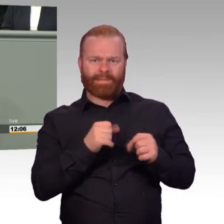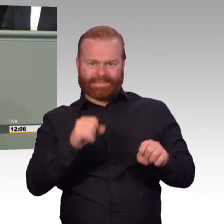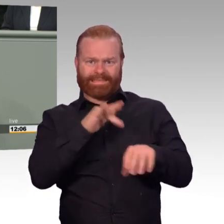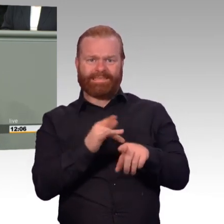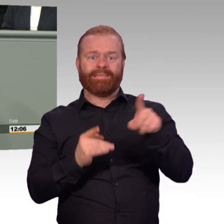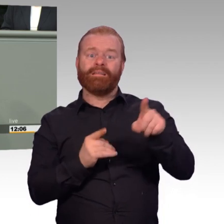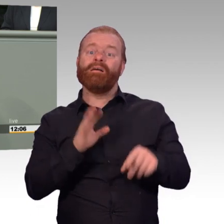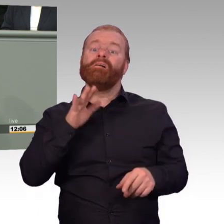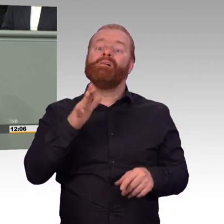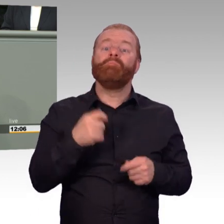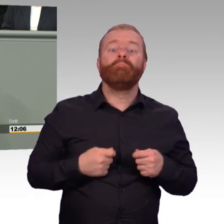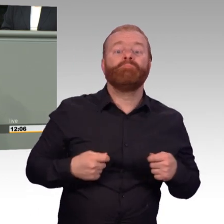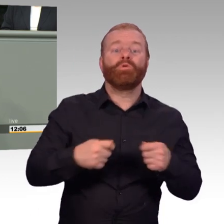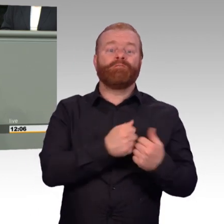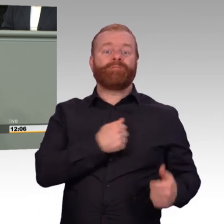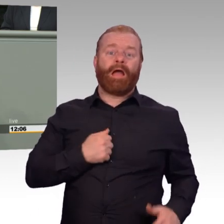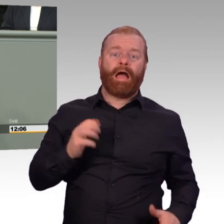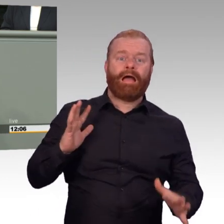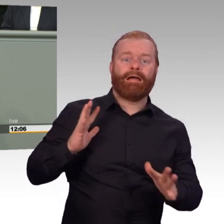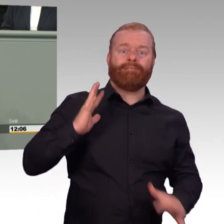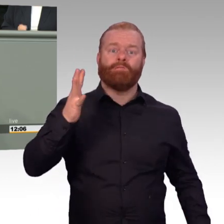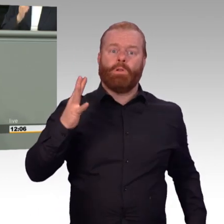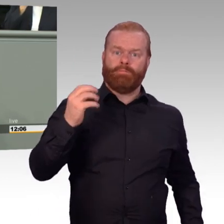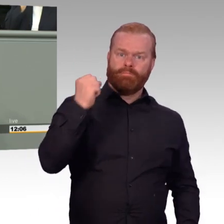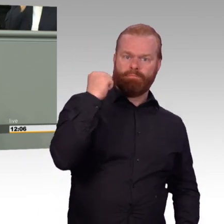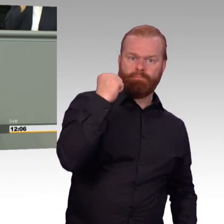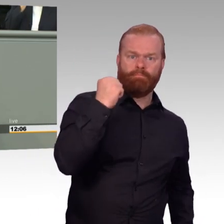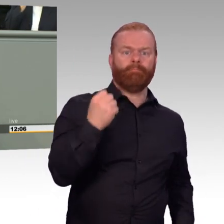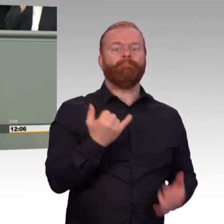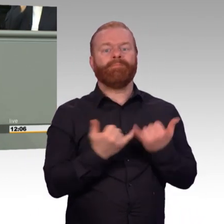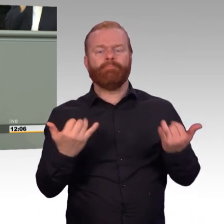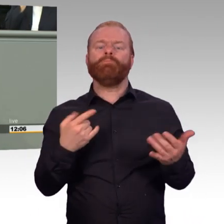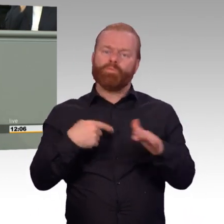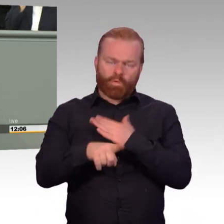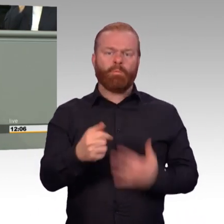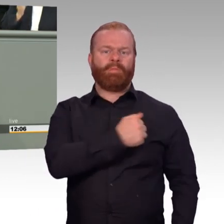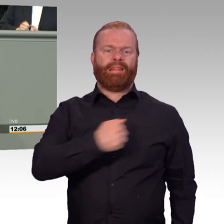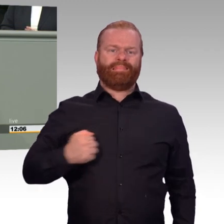aber dann letztendlich nicht doch alles erreicht, was wir für unsere Truppe erreichen wollen. Sie versuchen, hier nachzubessern.